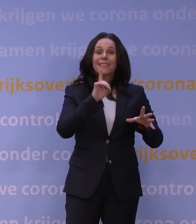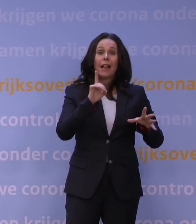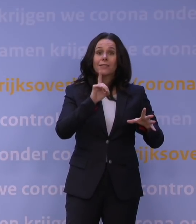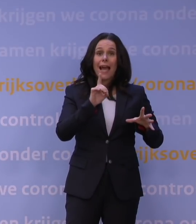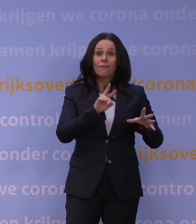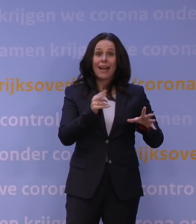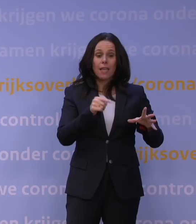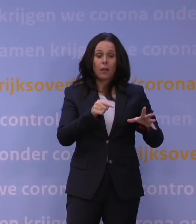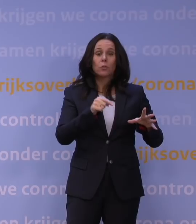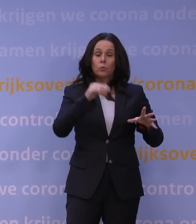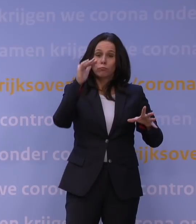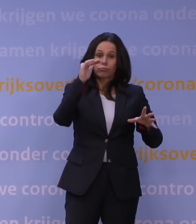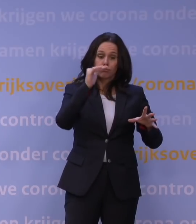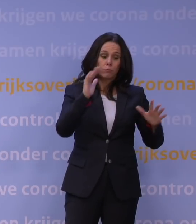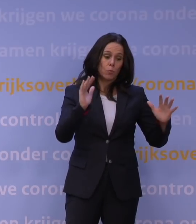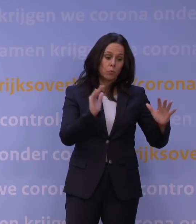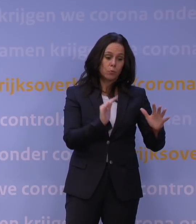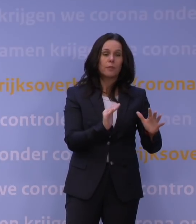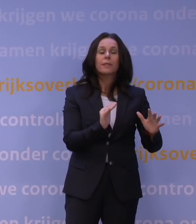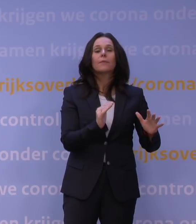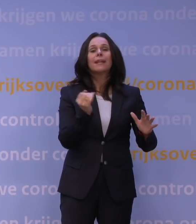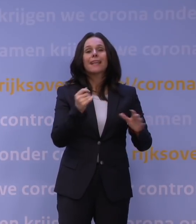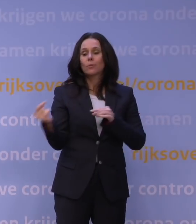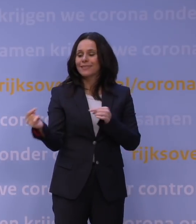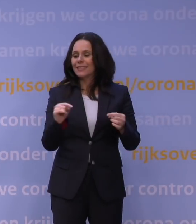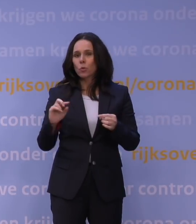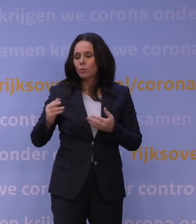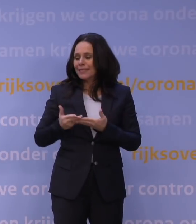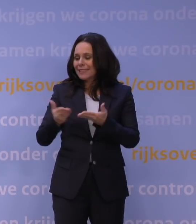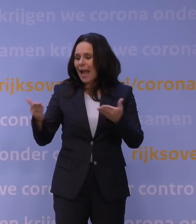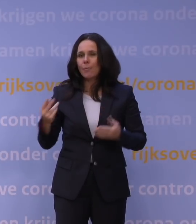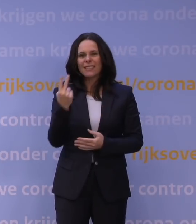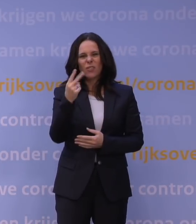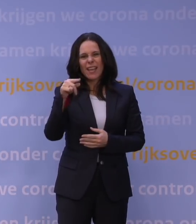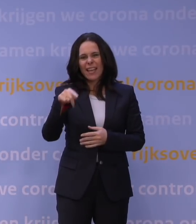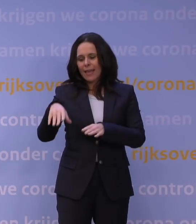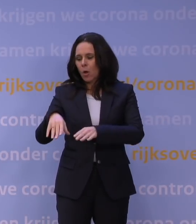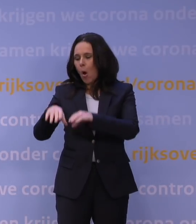Dus vandaar dat ook de discussie in de Kamer was: 2G, dat pakken we in januari weer op. Het CTB, dat is er.